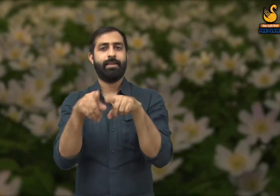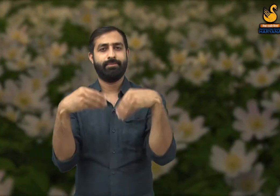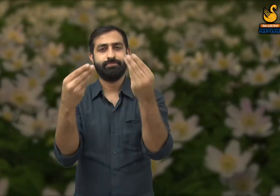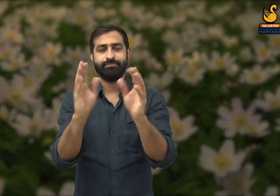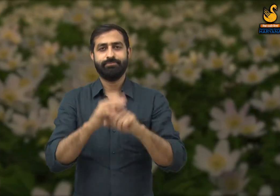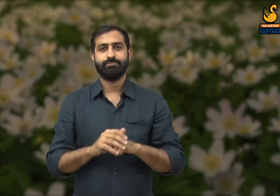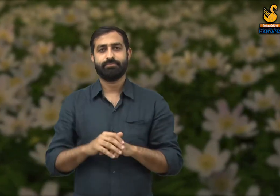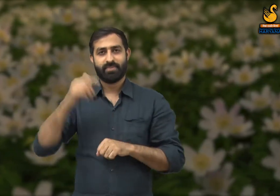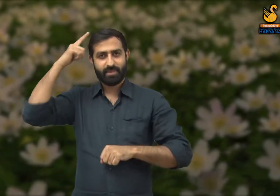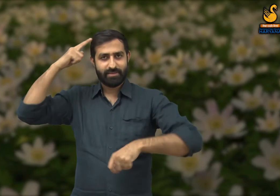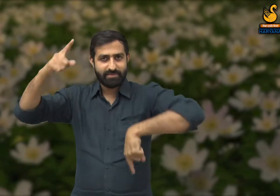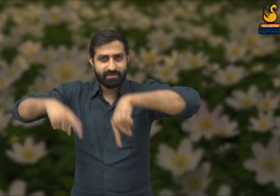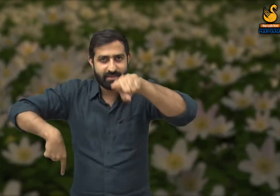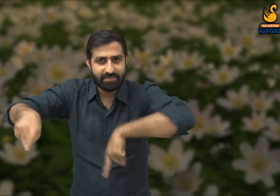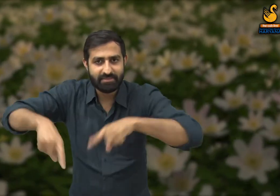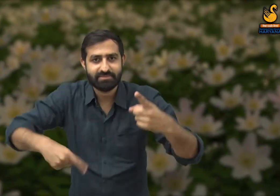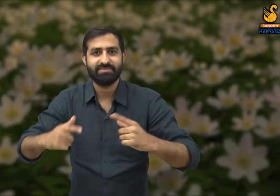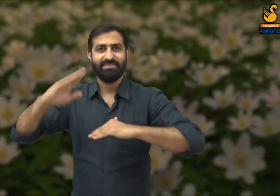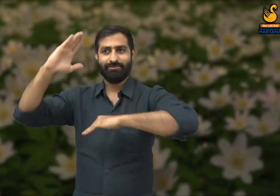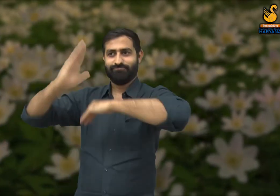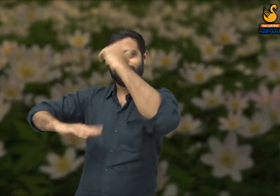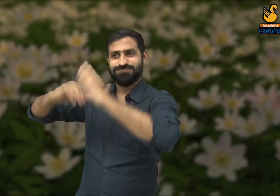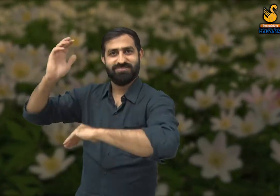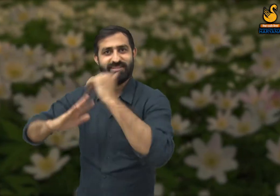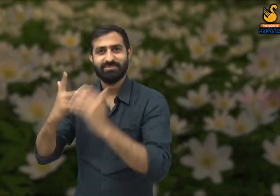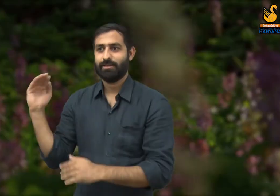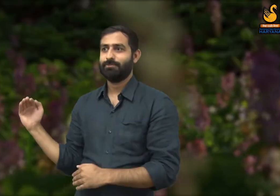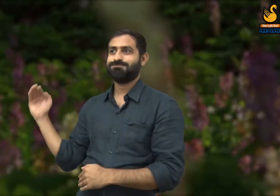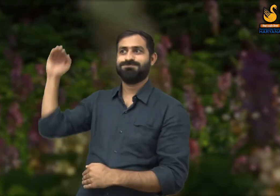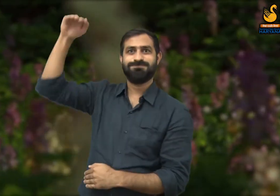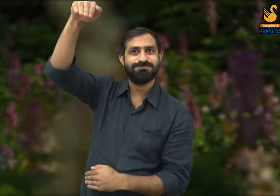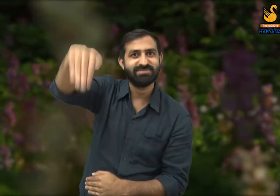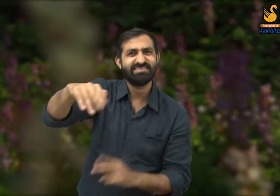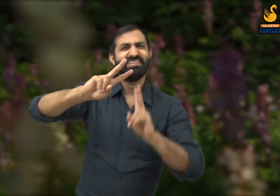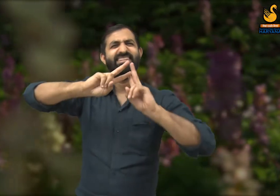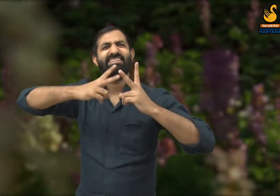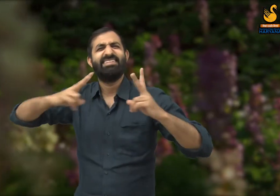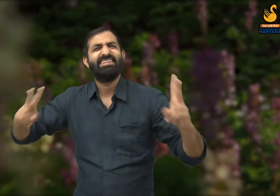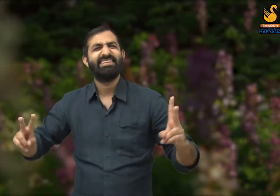जैसे यह जो सड़कें, बड़ी बड़ी अटालीकाये, इमारते, फूल -